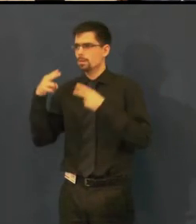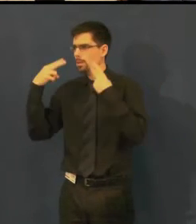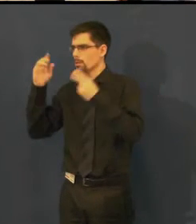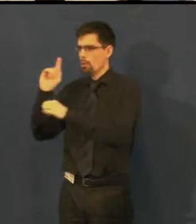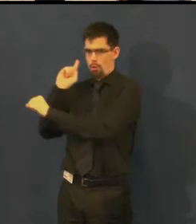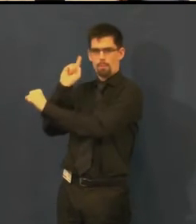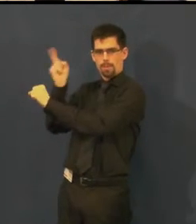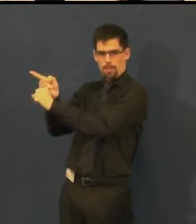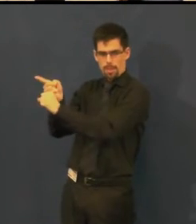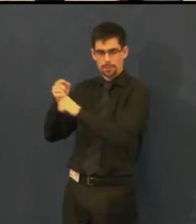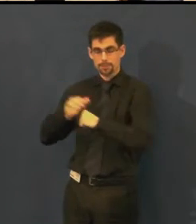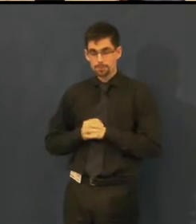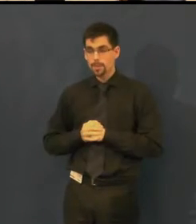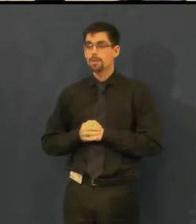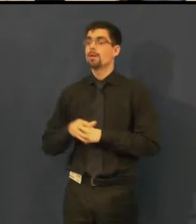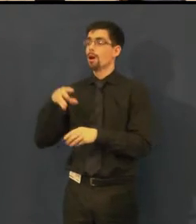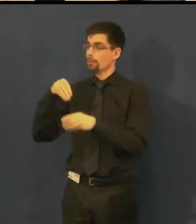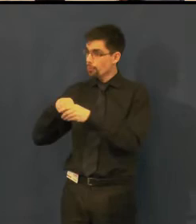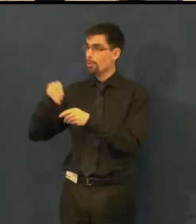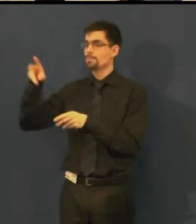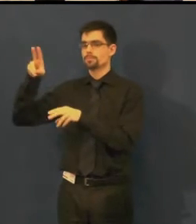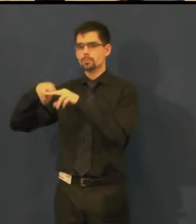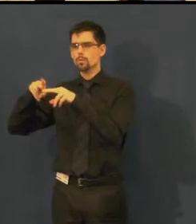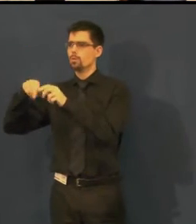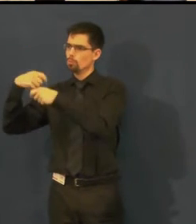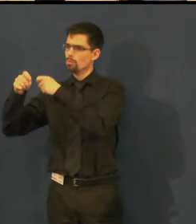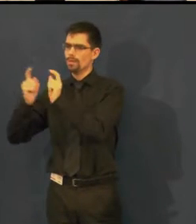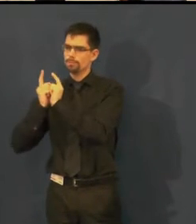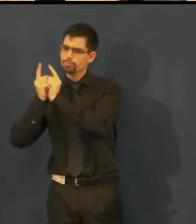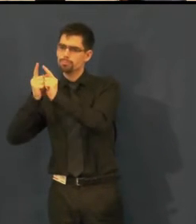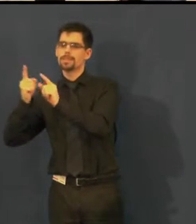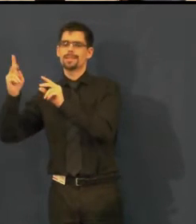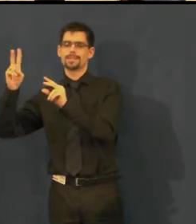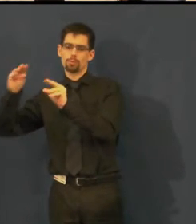a který by pro nás jejich realizaci v divadle zajistil.